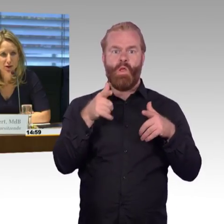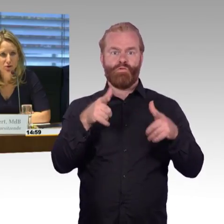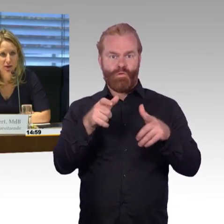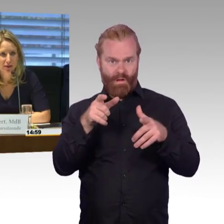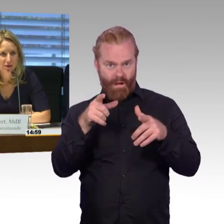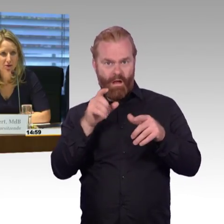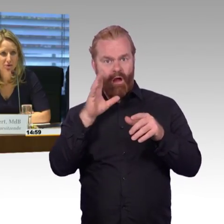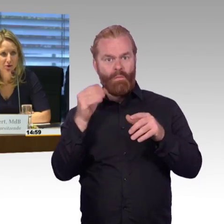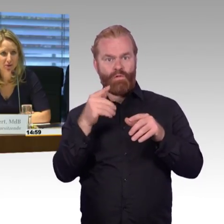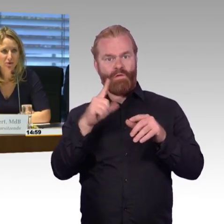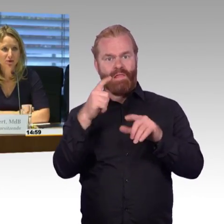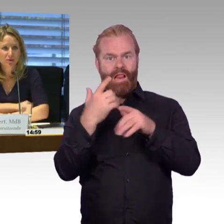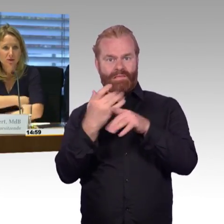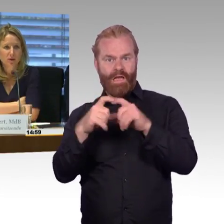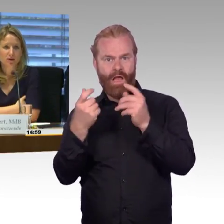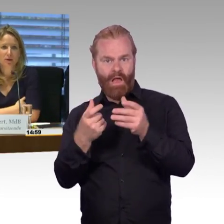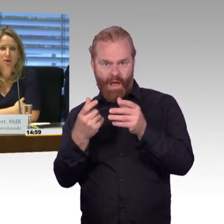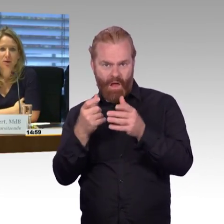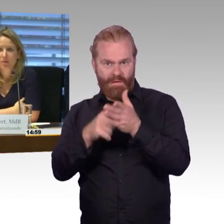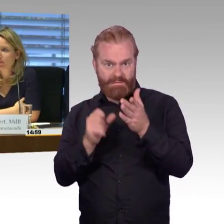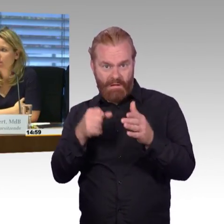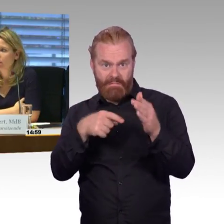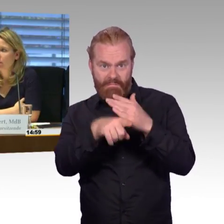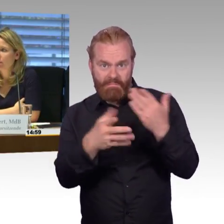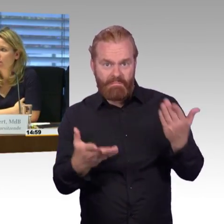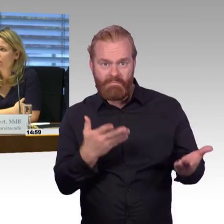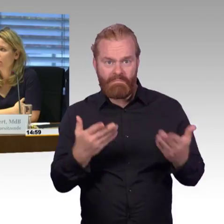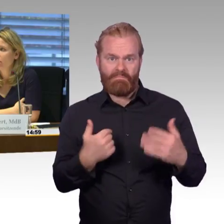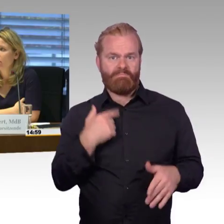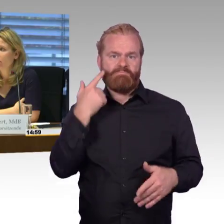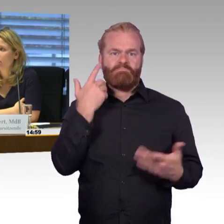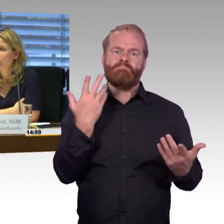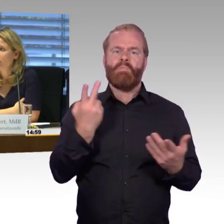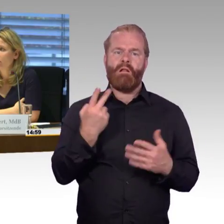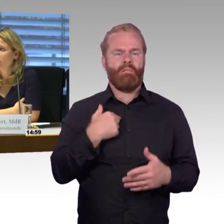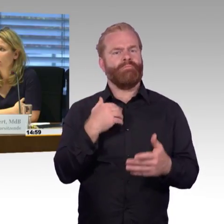und dann würde ich Dr. Leidner noch das Wort geben wollen. (Rednerwechsel) Ich möchte noch mal einen anderen Aspekt anbringen,